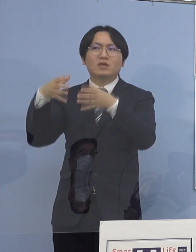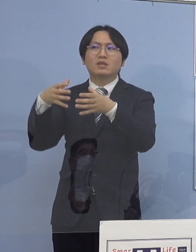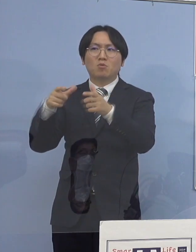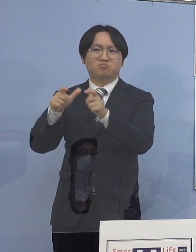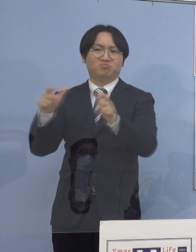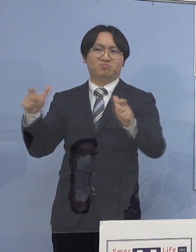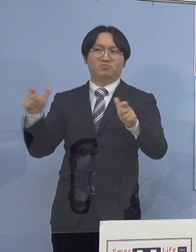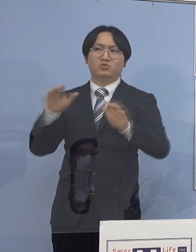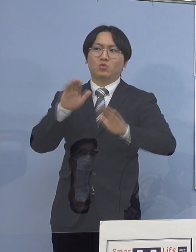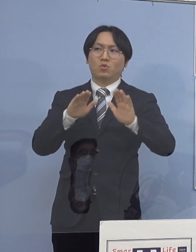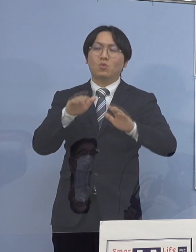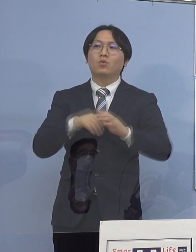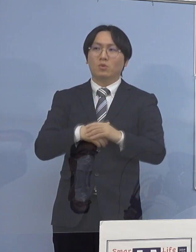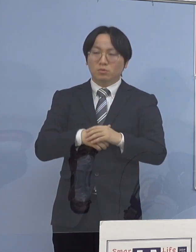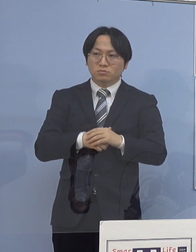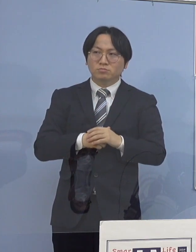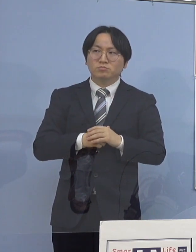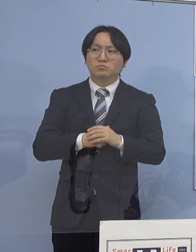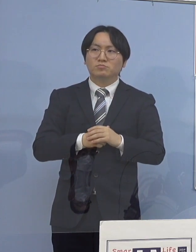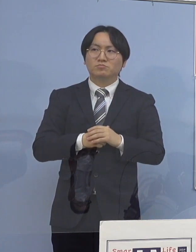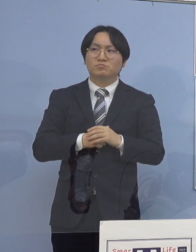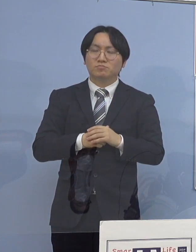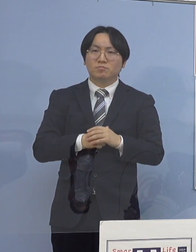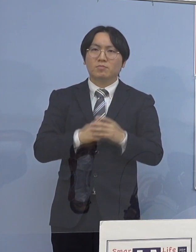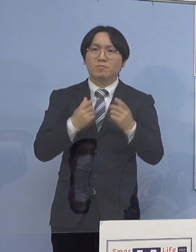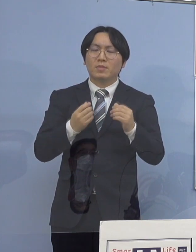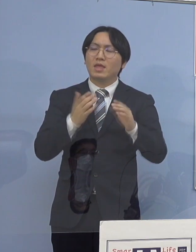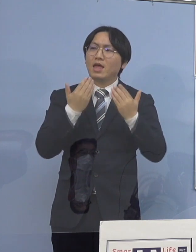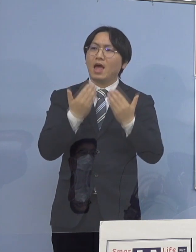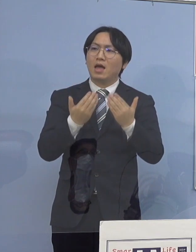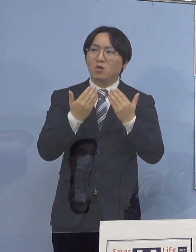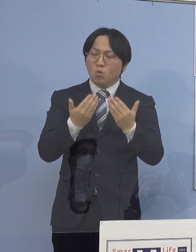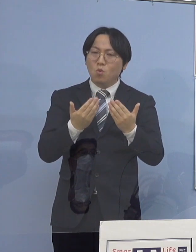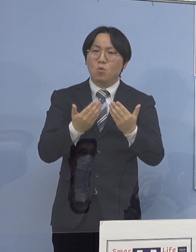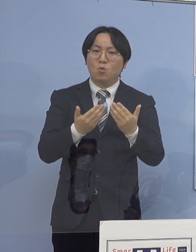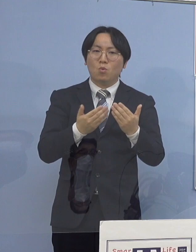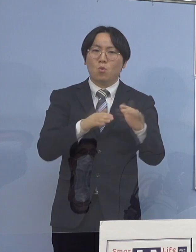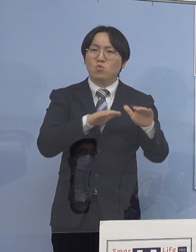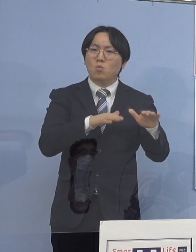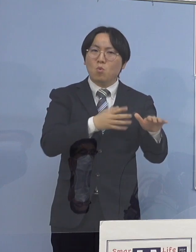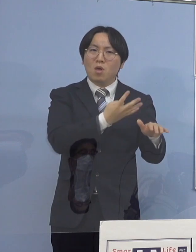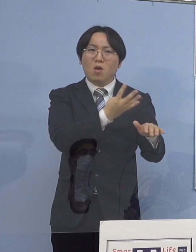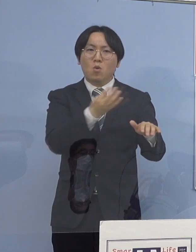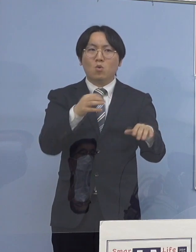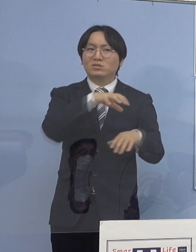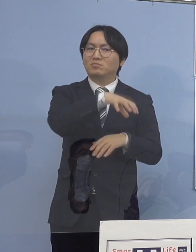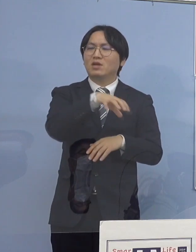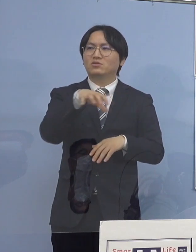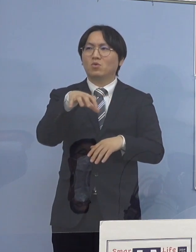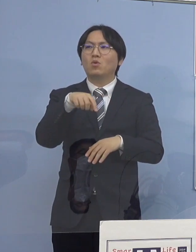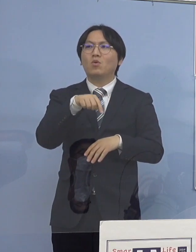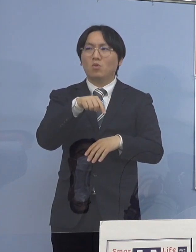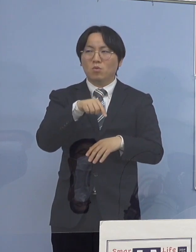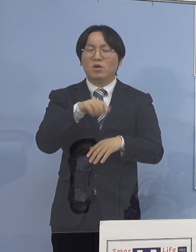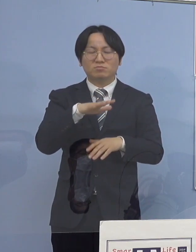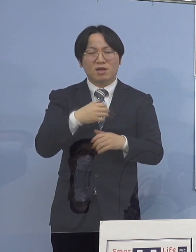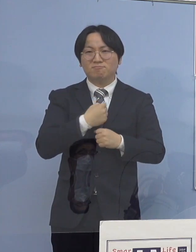やはり、これら学校など児童生徒の 皆さん方の多いところというのは本当に多い